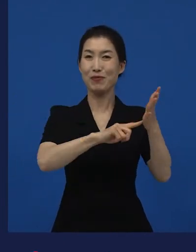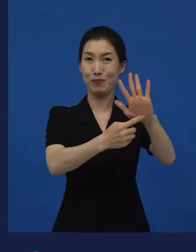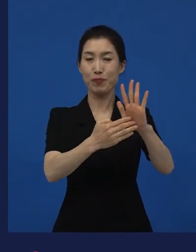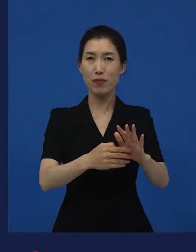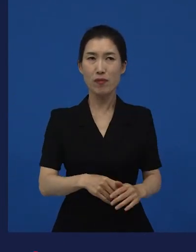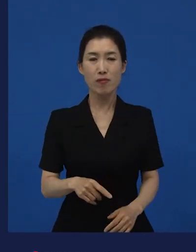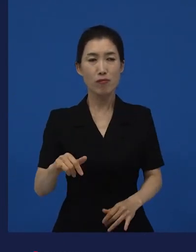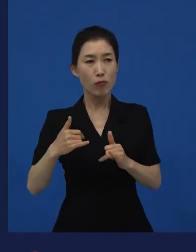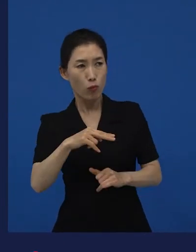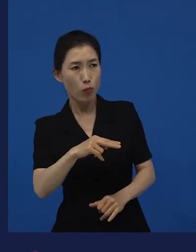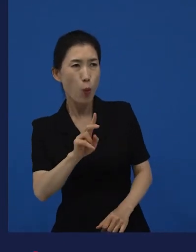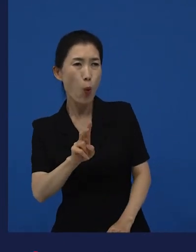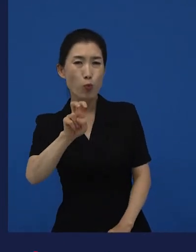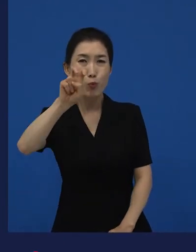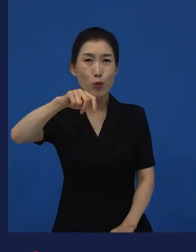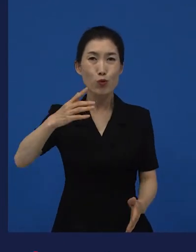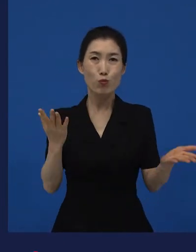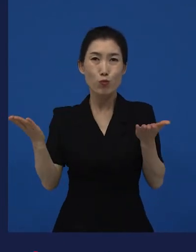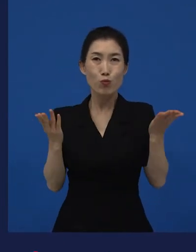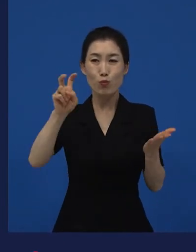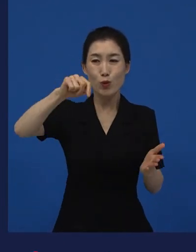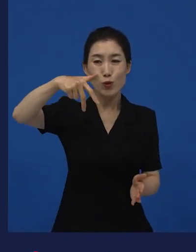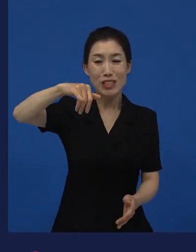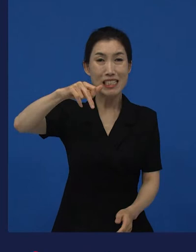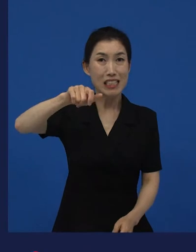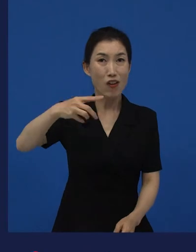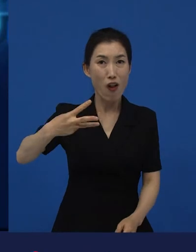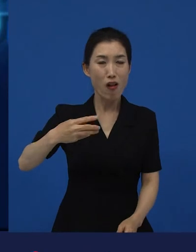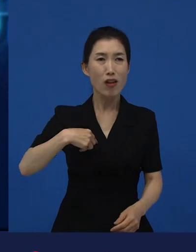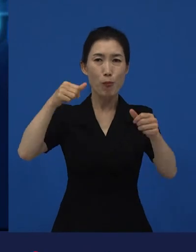"그 뮤지컬 영화 다시 개봉해? 그런데 왜 포스터가 달라?"라고 얘기하는데